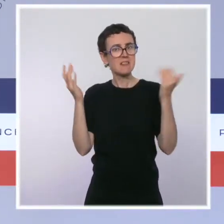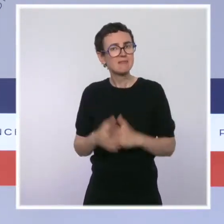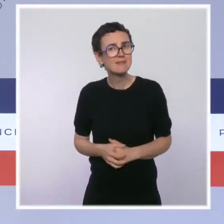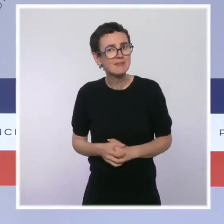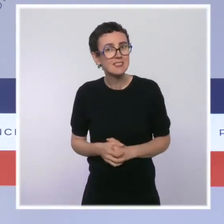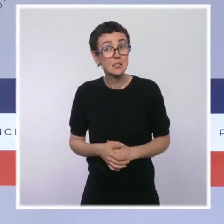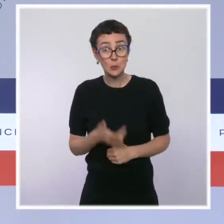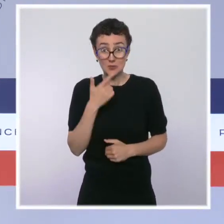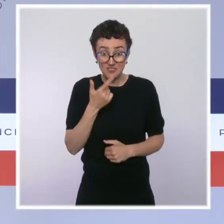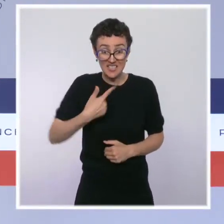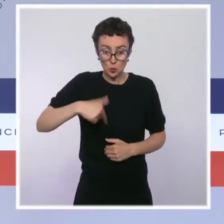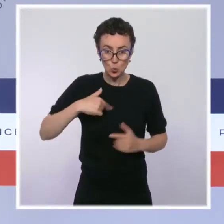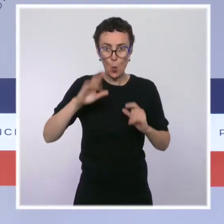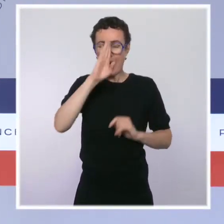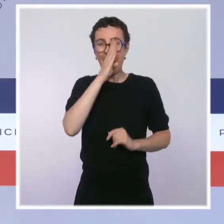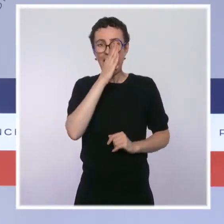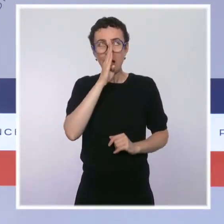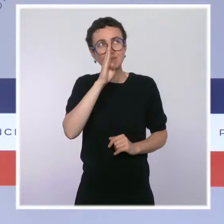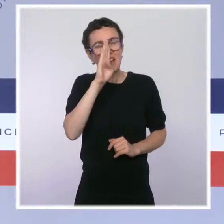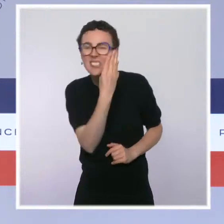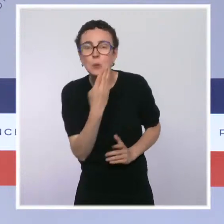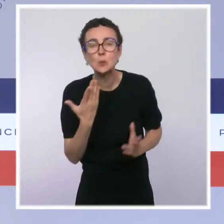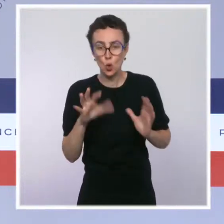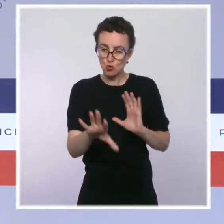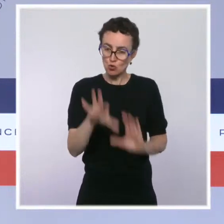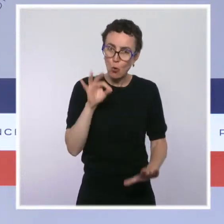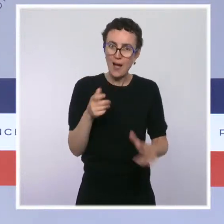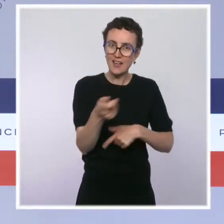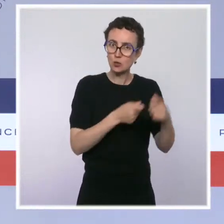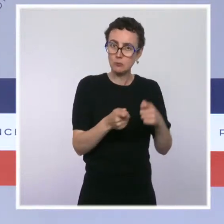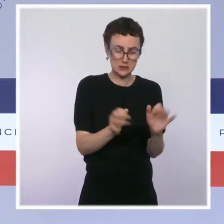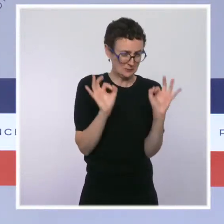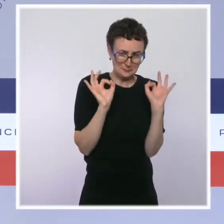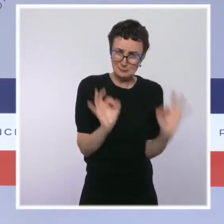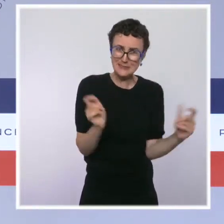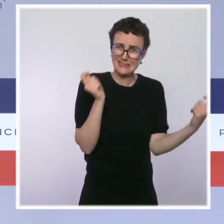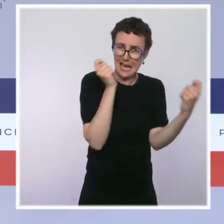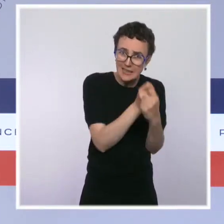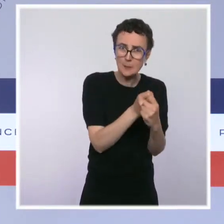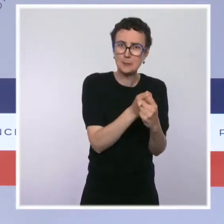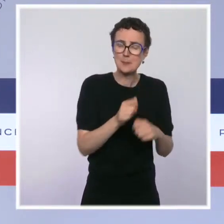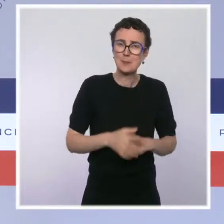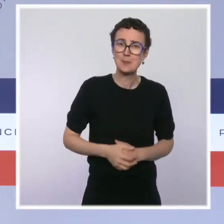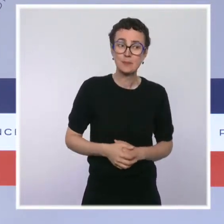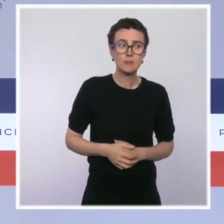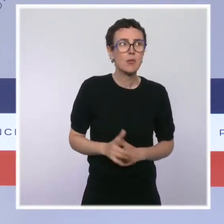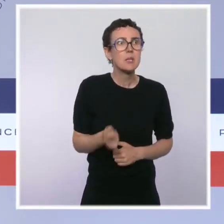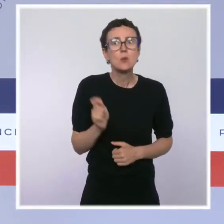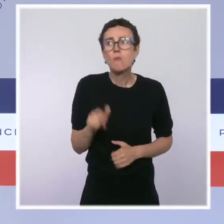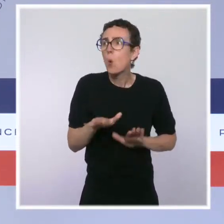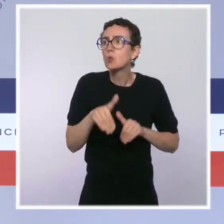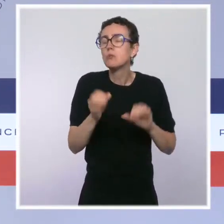économique est bien calibrée. Et évidemment que notre responsabilité absolue, c'est de continuer à relancer l'économie de notre pays